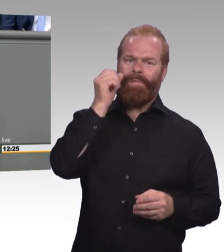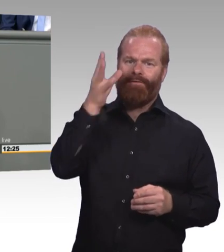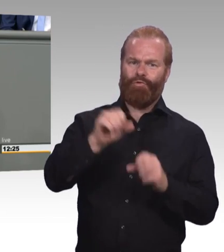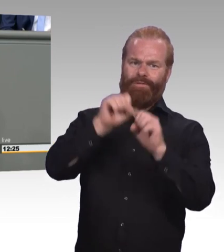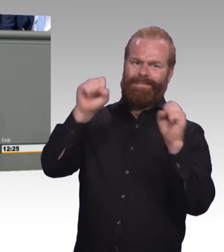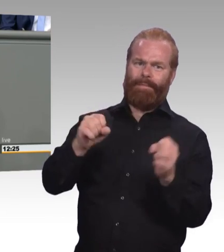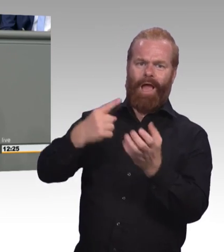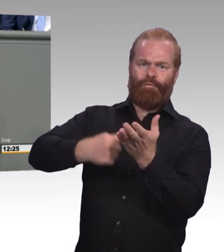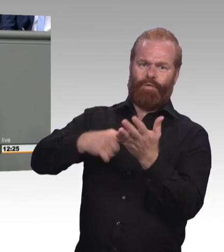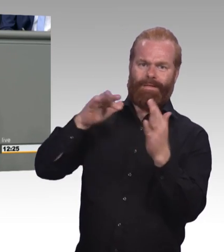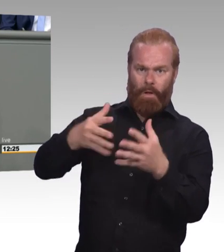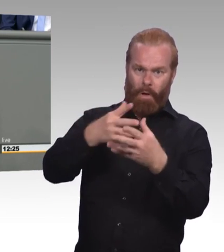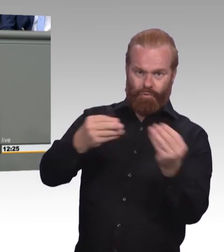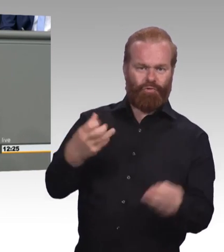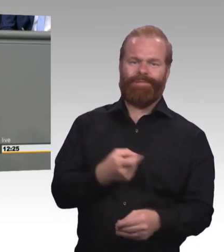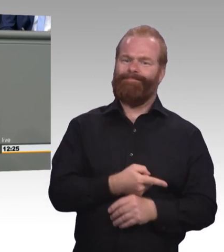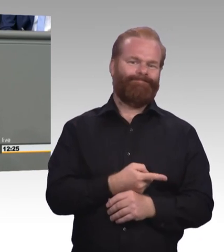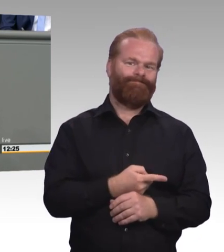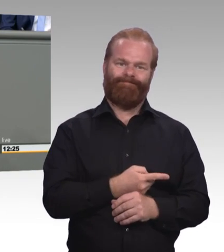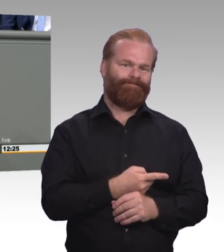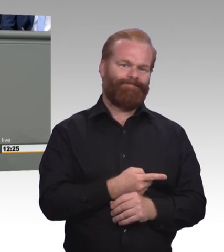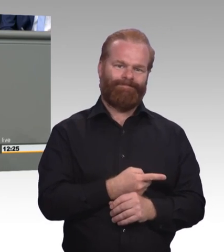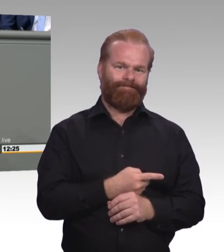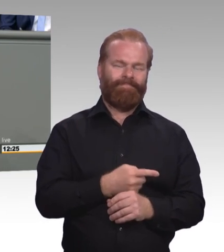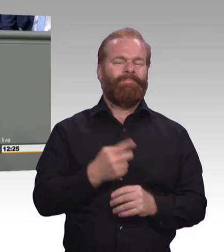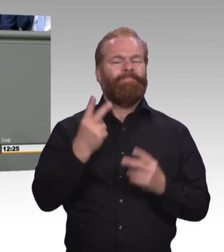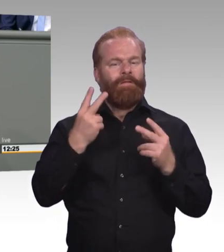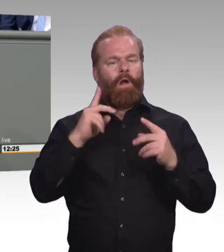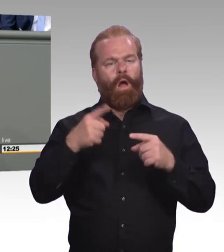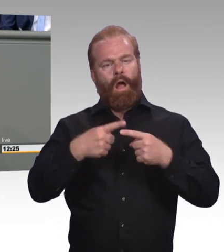Und ich will exemplarisch ein paar nennen an der Stelle. Zum Beispiel, dass man die Möglichkeit